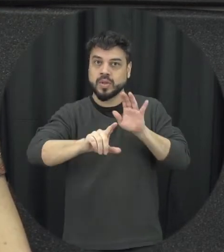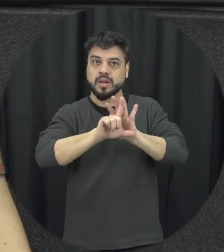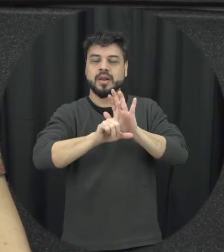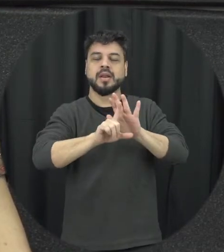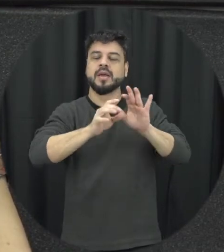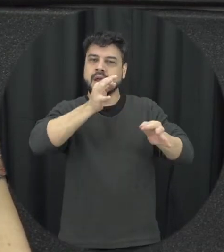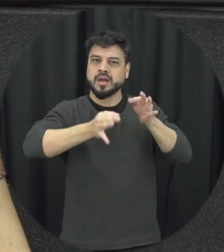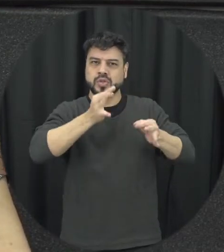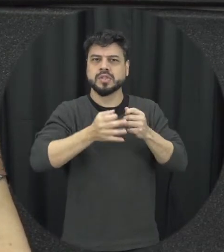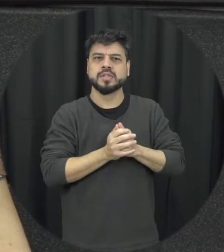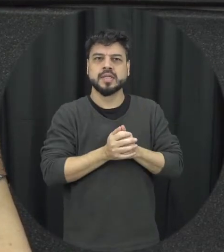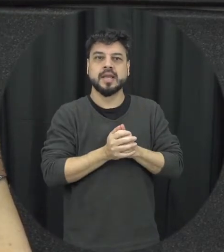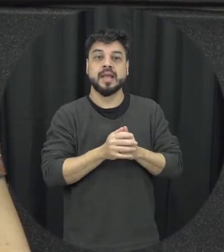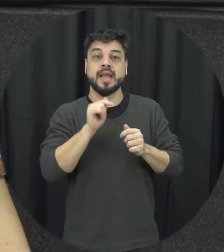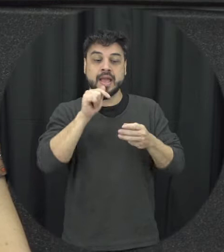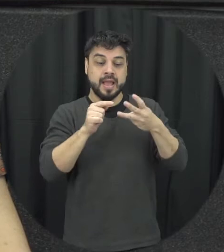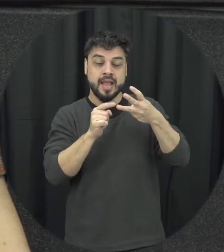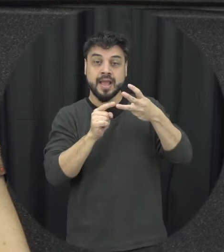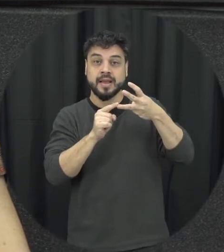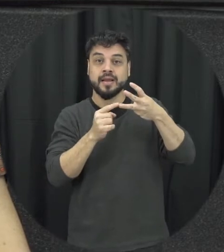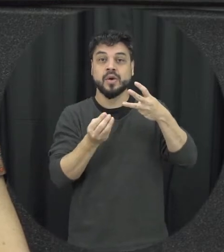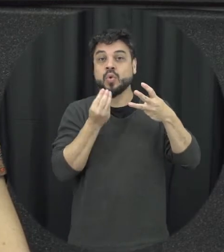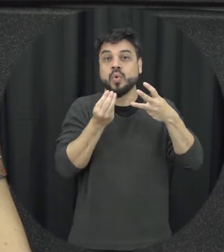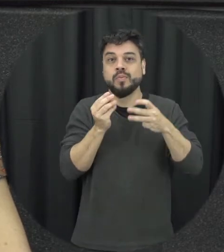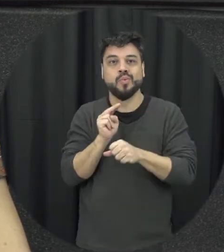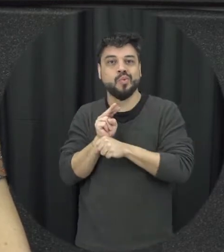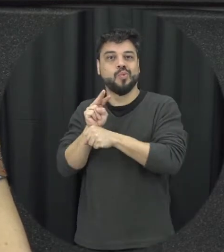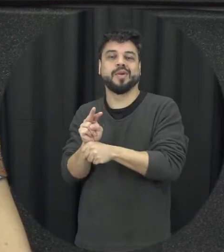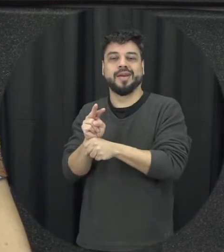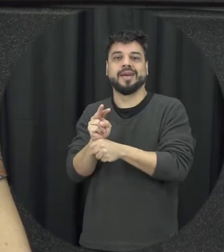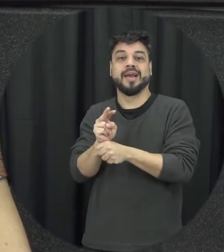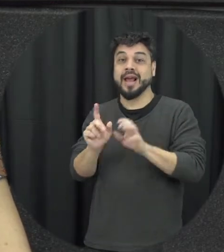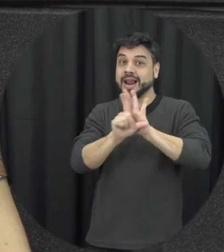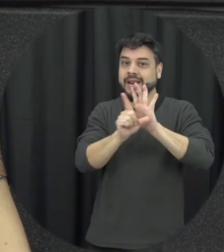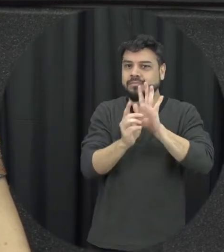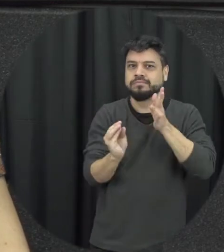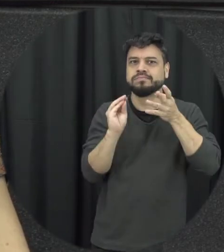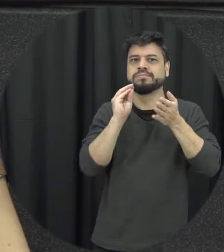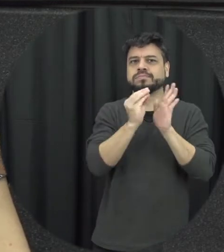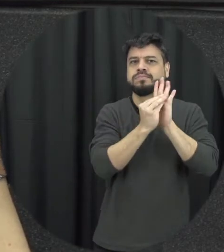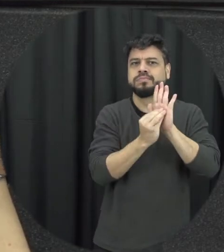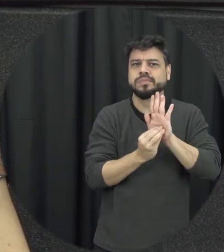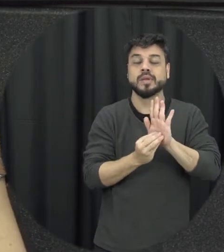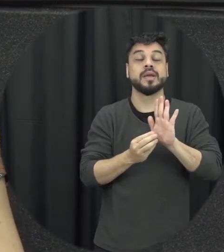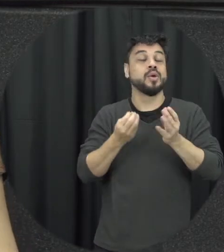a questão das medidas integradas de prevenção que a lei ela prevê porque a gente sabe que